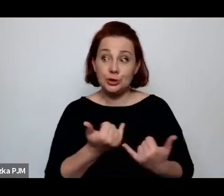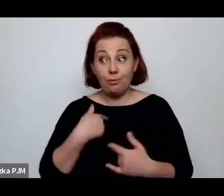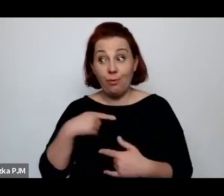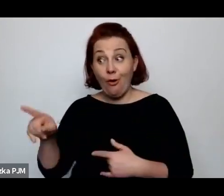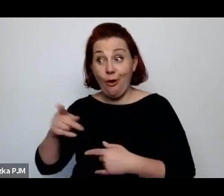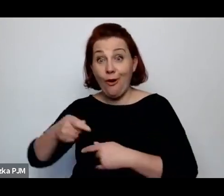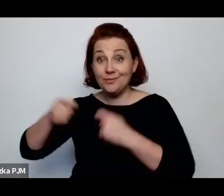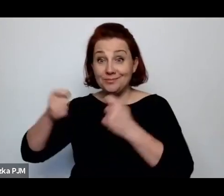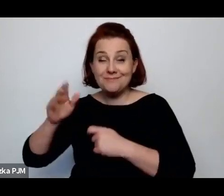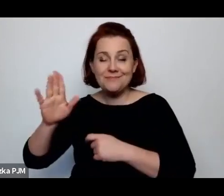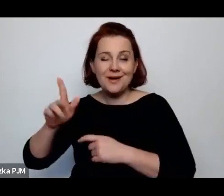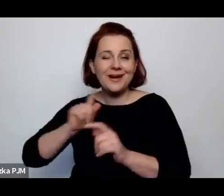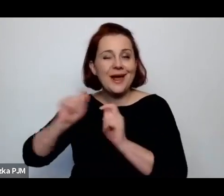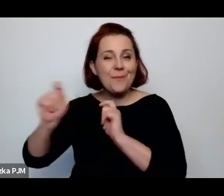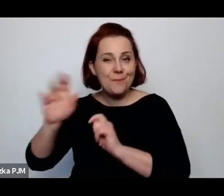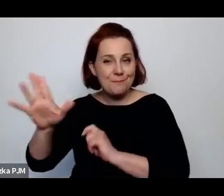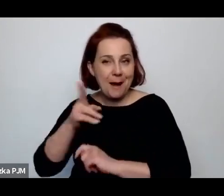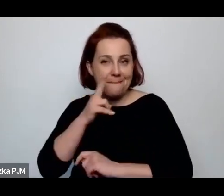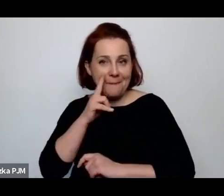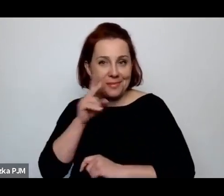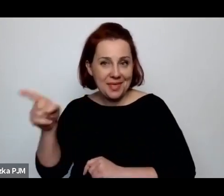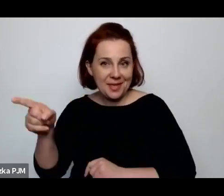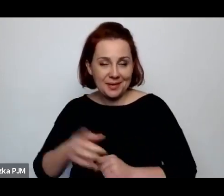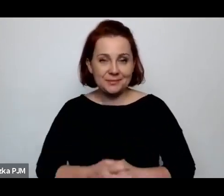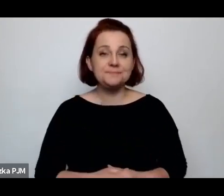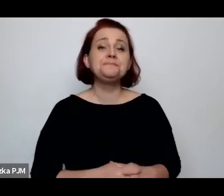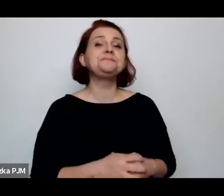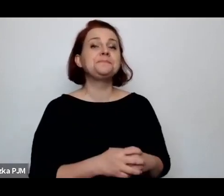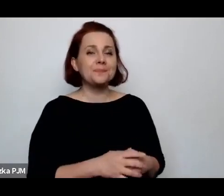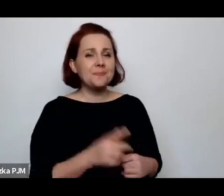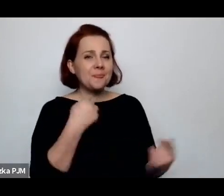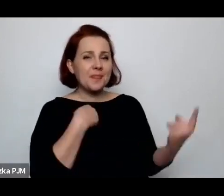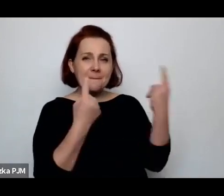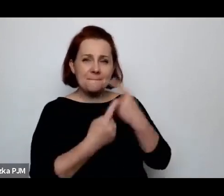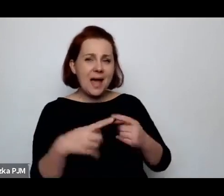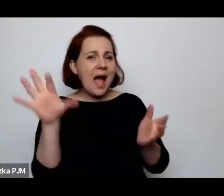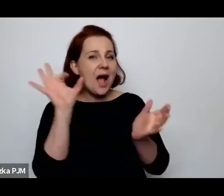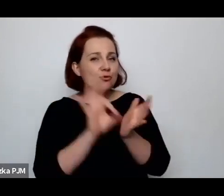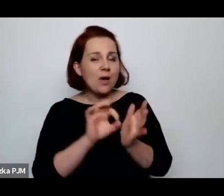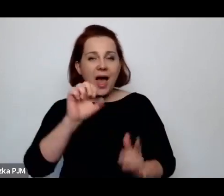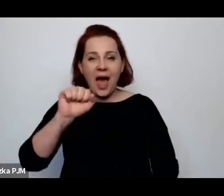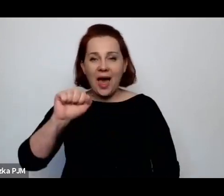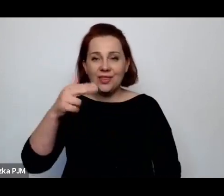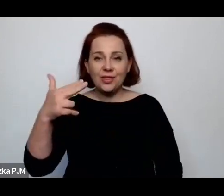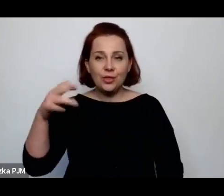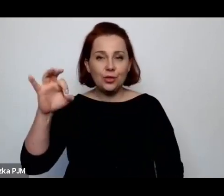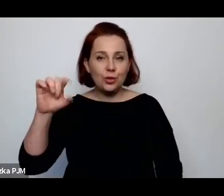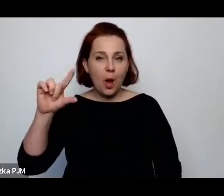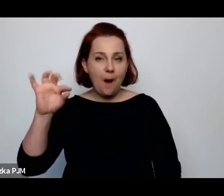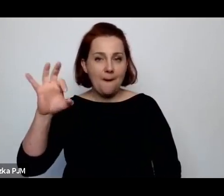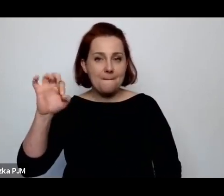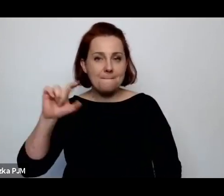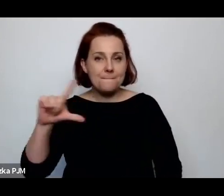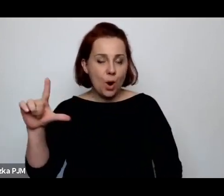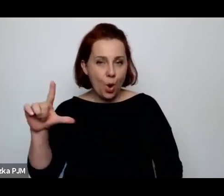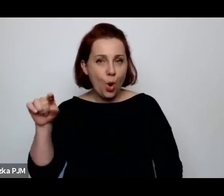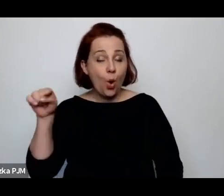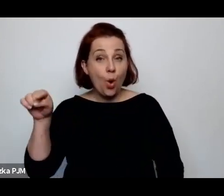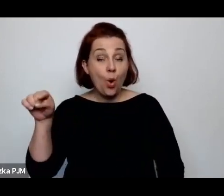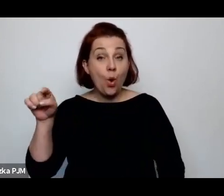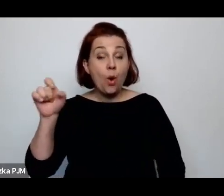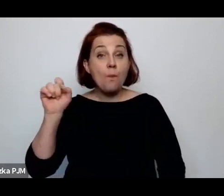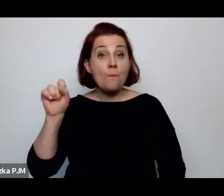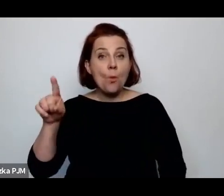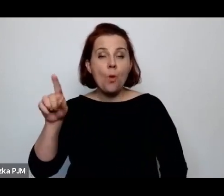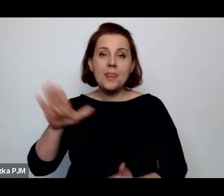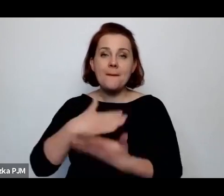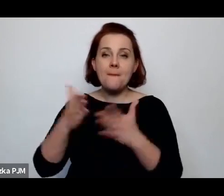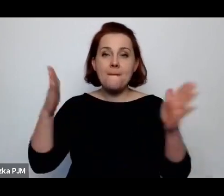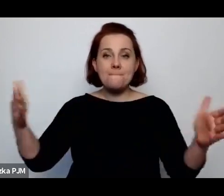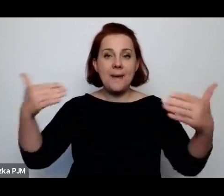No ale ja myślę, że akurat Annopol – jeszcze do Annopolu trafiają jakieś paczki organizowane np.